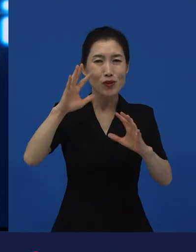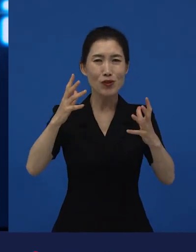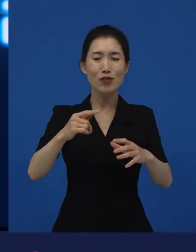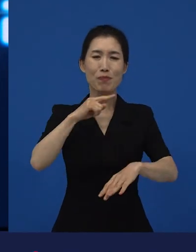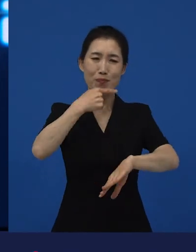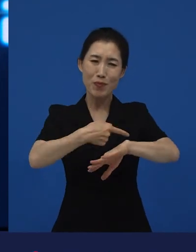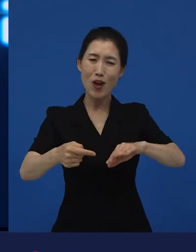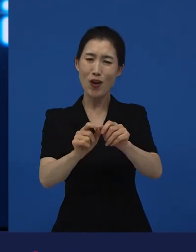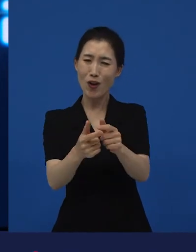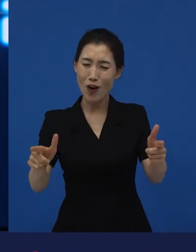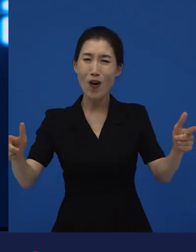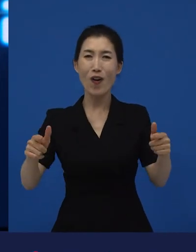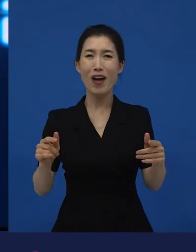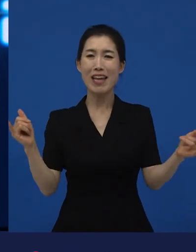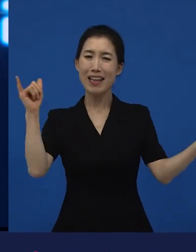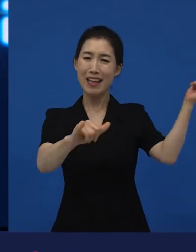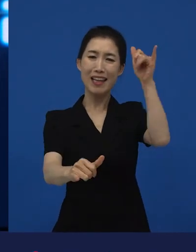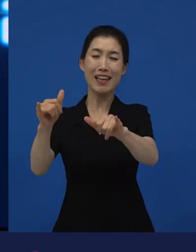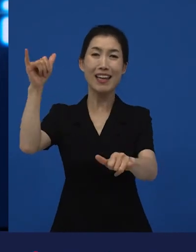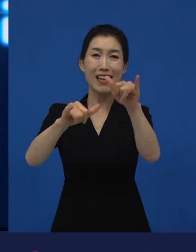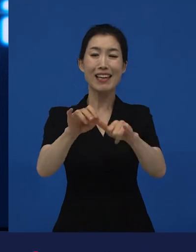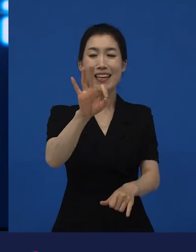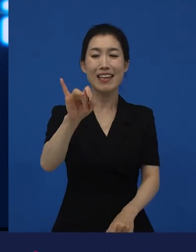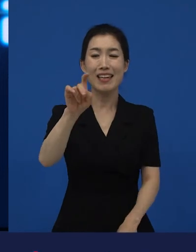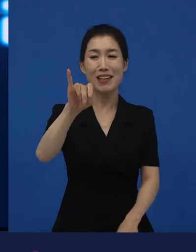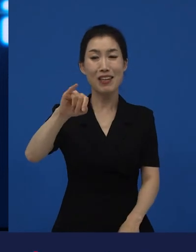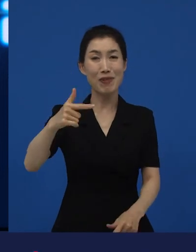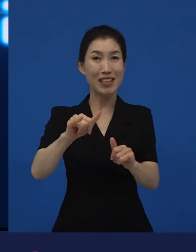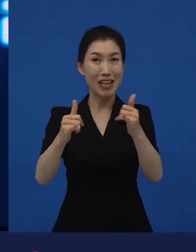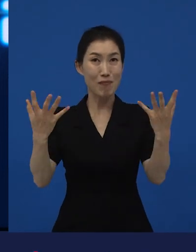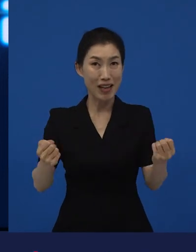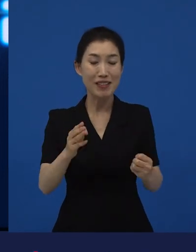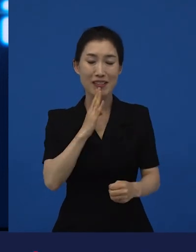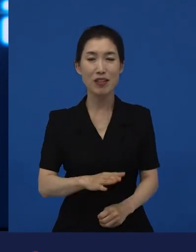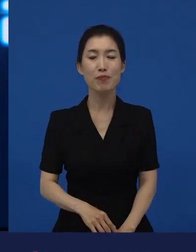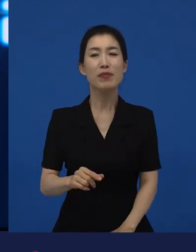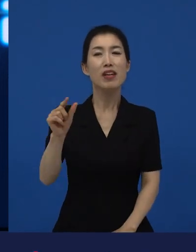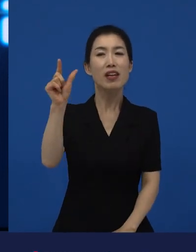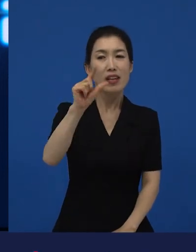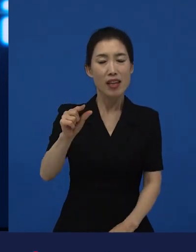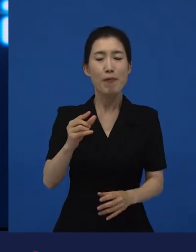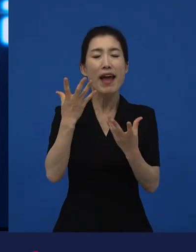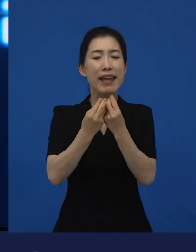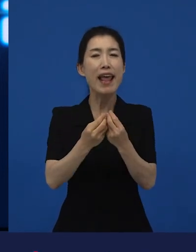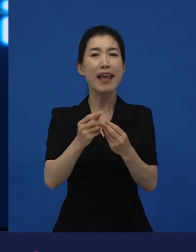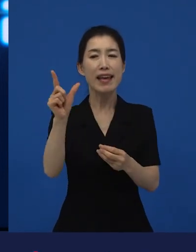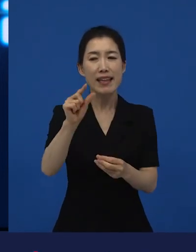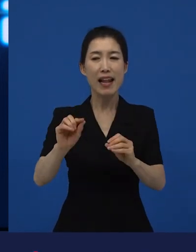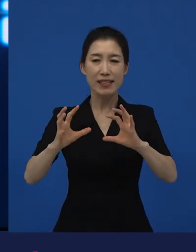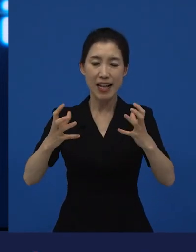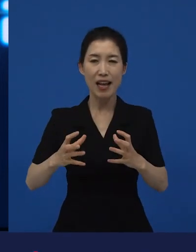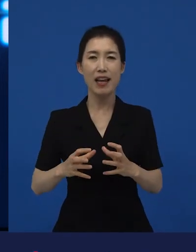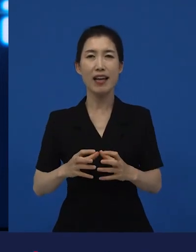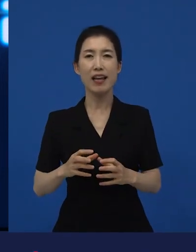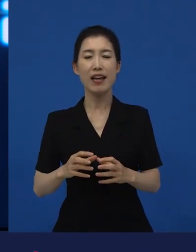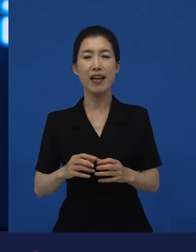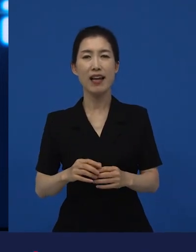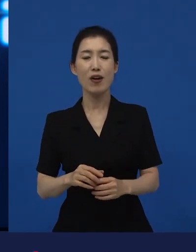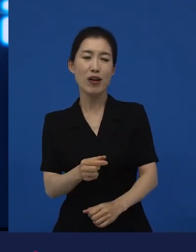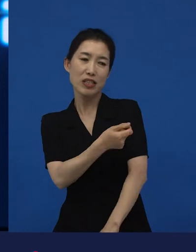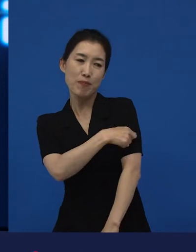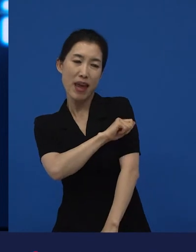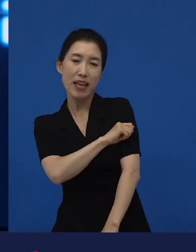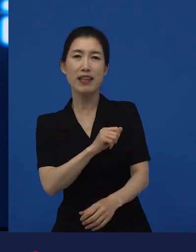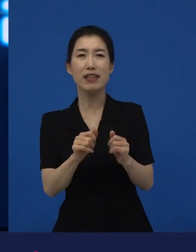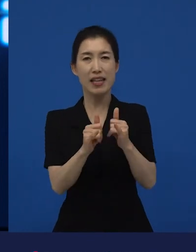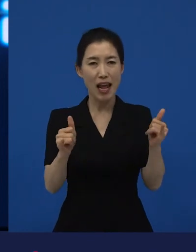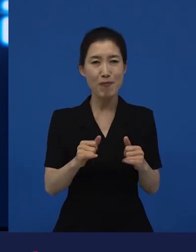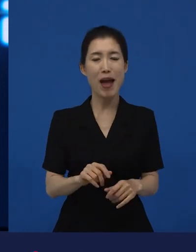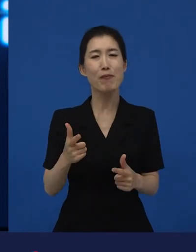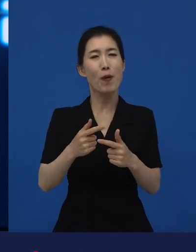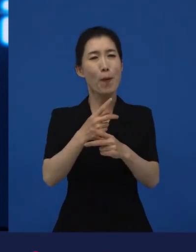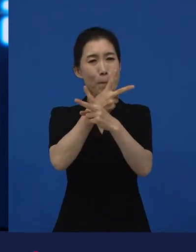그런데 이민자들의 영화, 이탈리아 사람이거나 스페인 계통의 멕시칸.